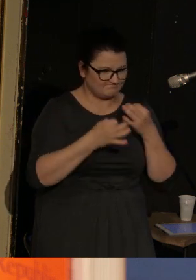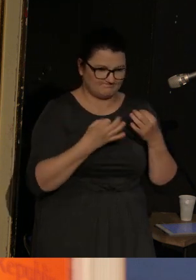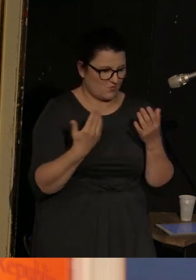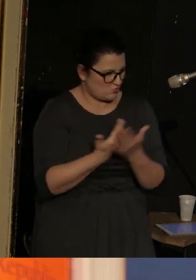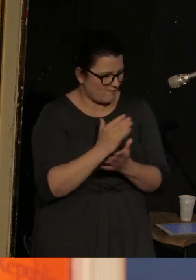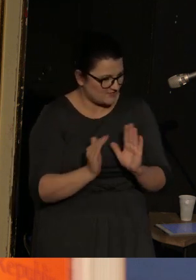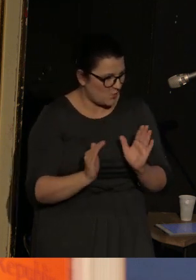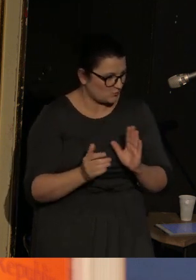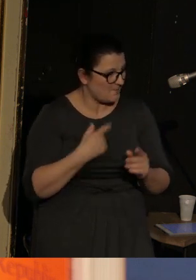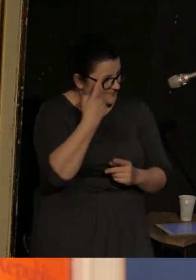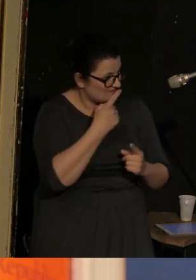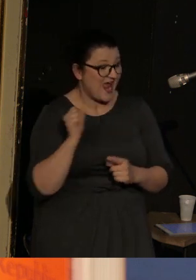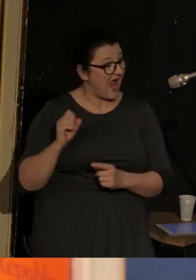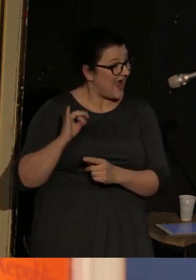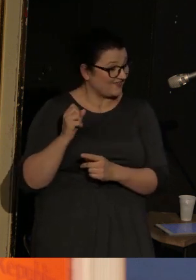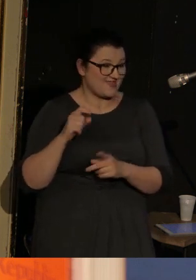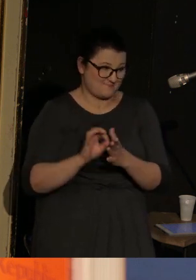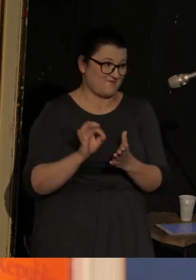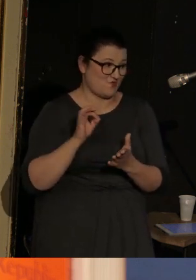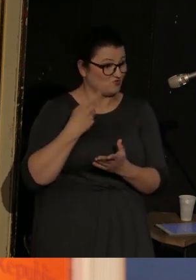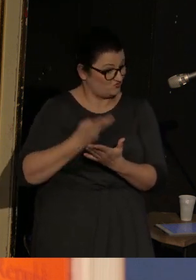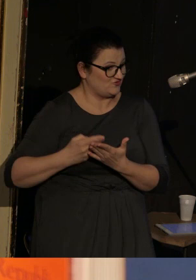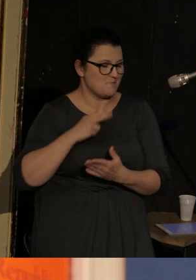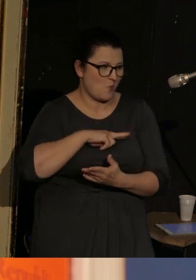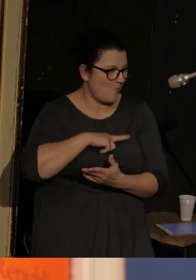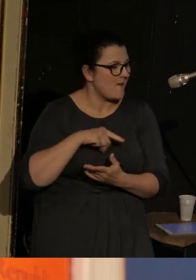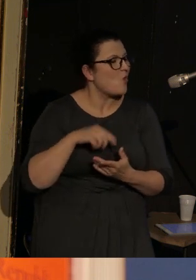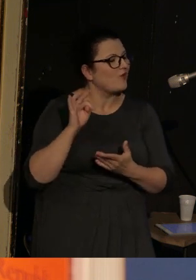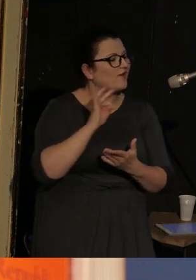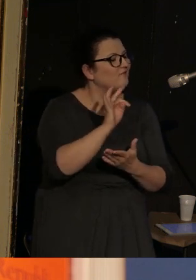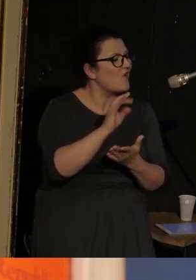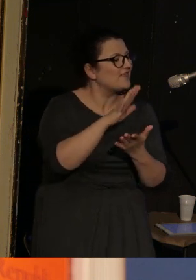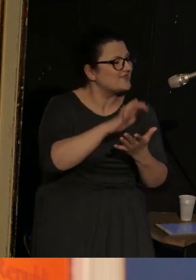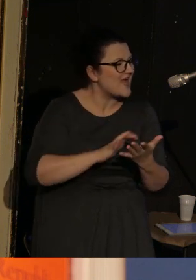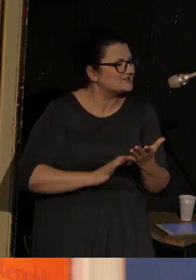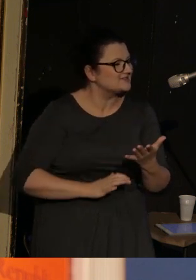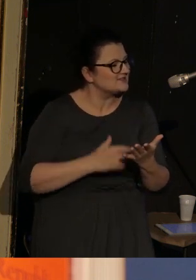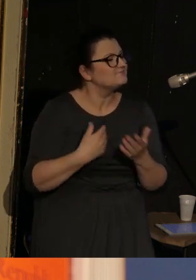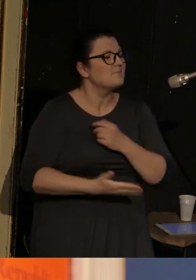myślę że tobie by się to Agato spodobało, dlatego, że jej teksty powstają też na podstawie wywiadów ze świadkiniami